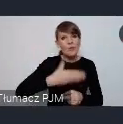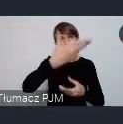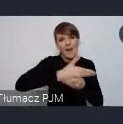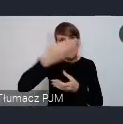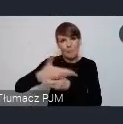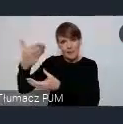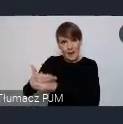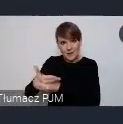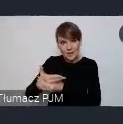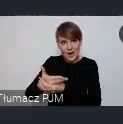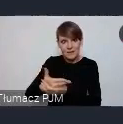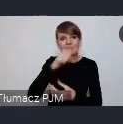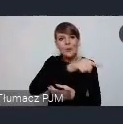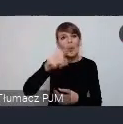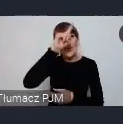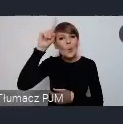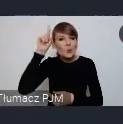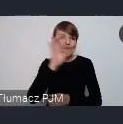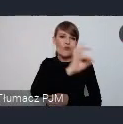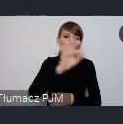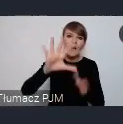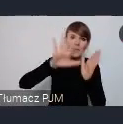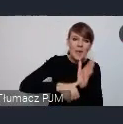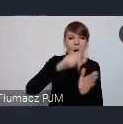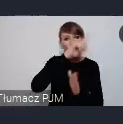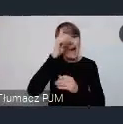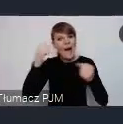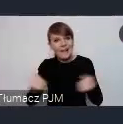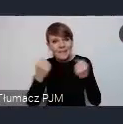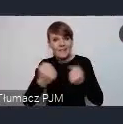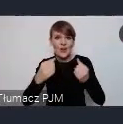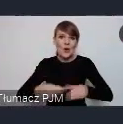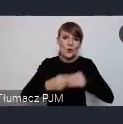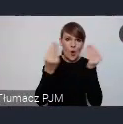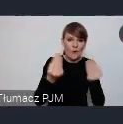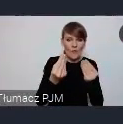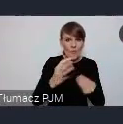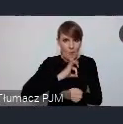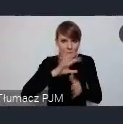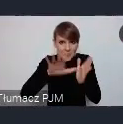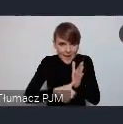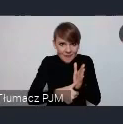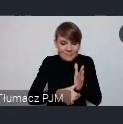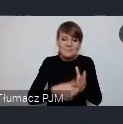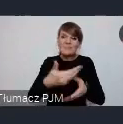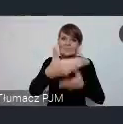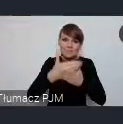ludzi ze swoich miast, ludzi aktywnych w rozwoju mojego miasta. Do tego żeby do Katowic przyjechali.